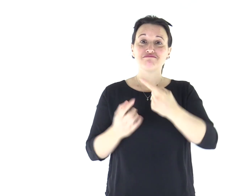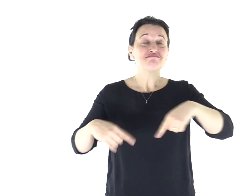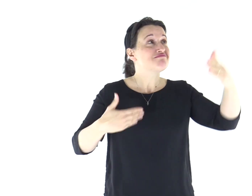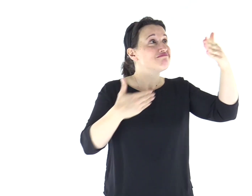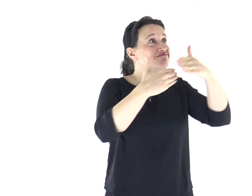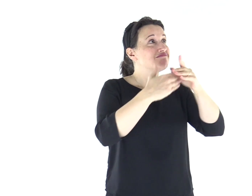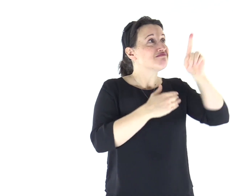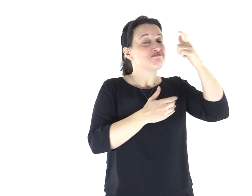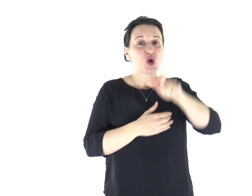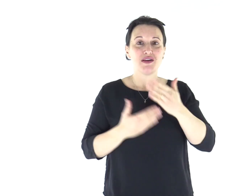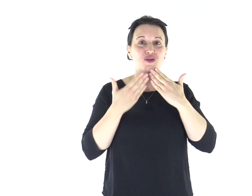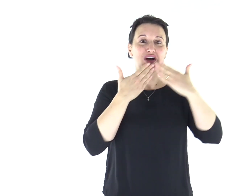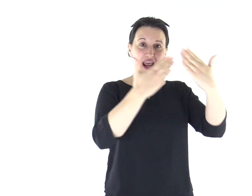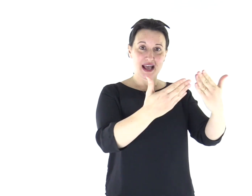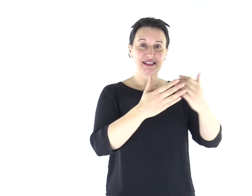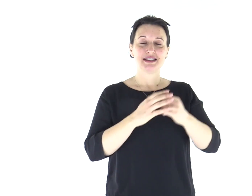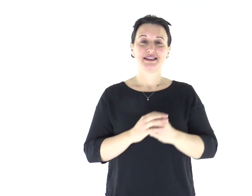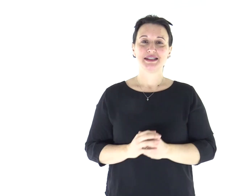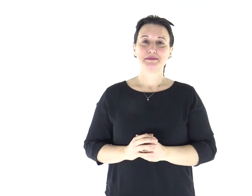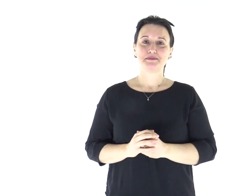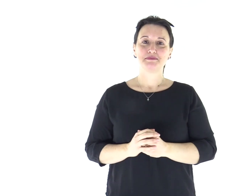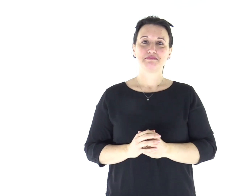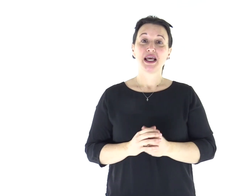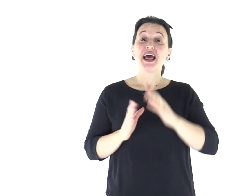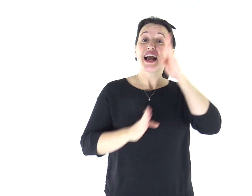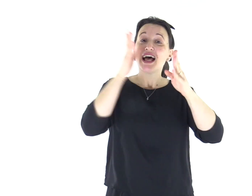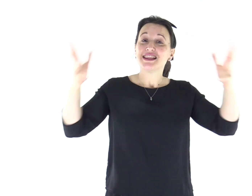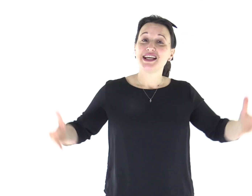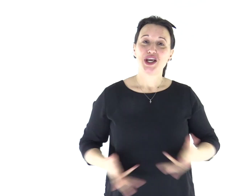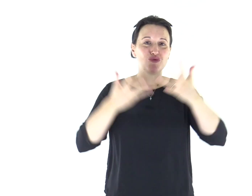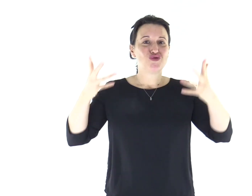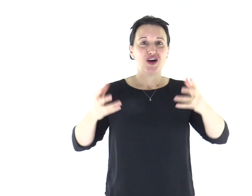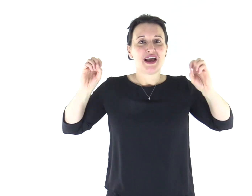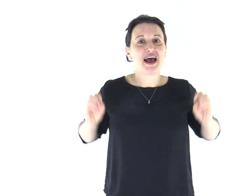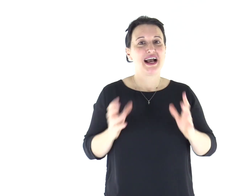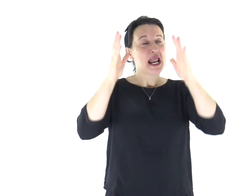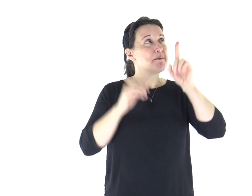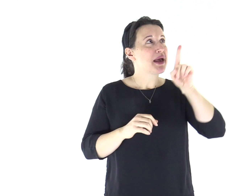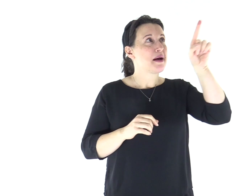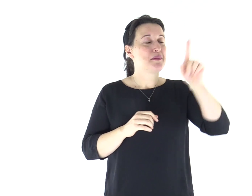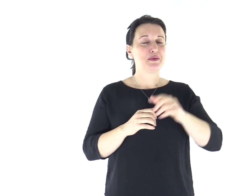Accostiamoci a lui per rendergli grazie, a lui acclamiamo con canti di gioia.